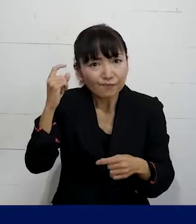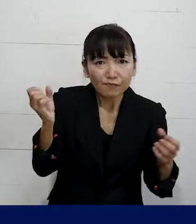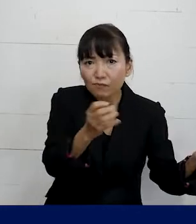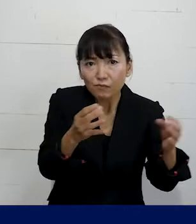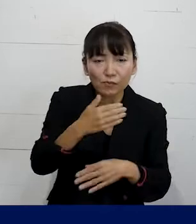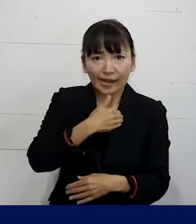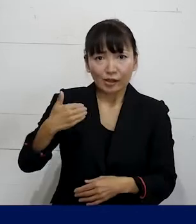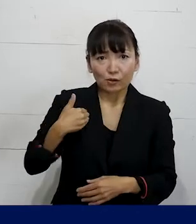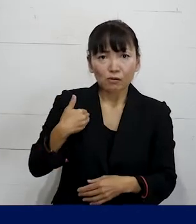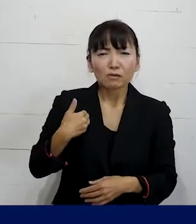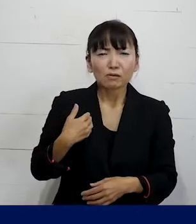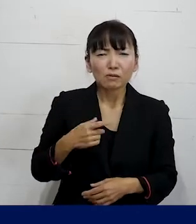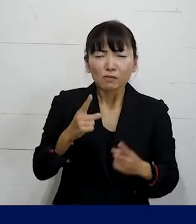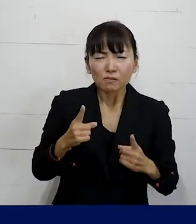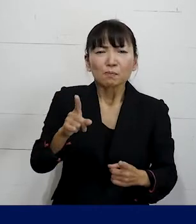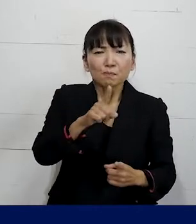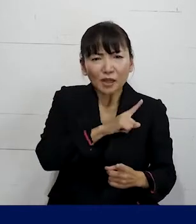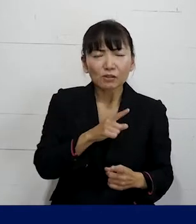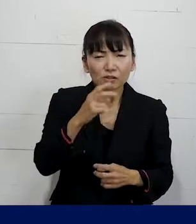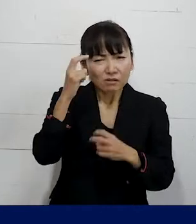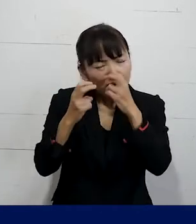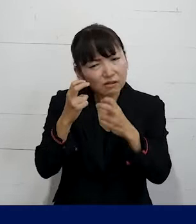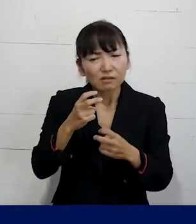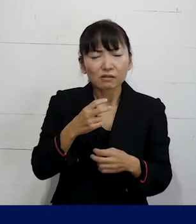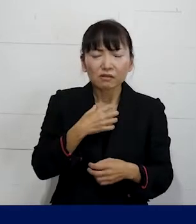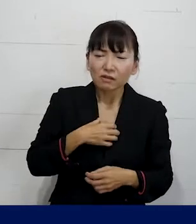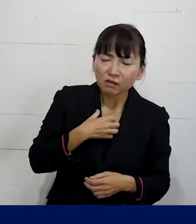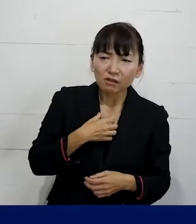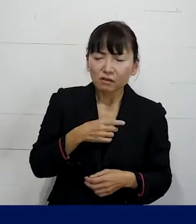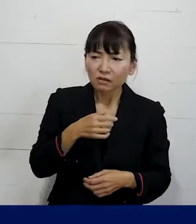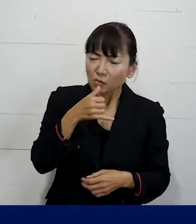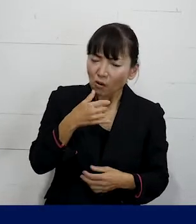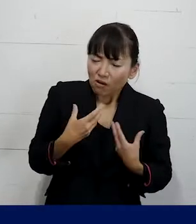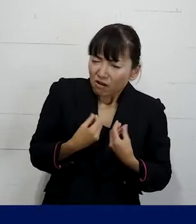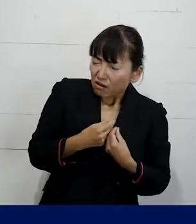まずは困ったなおかしいな なんか違和感があるんだけど